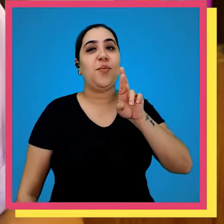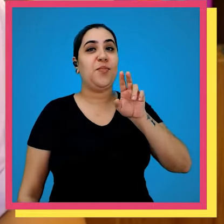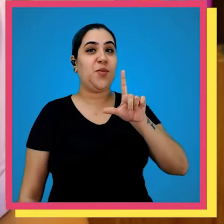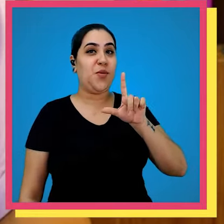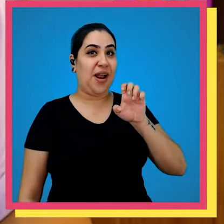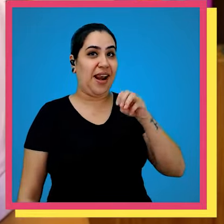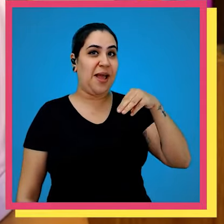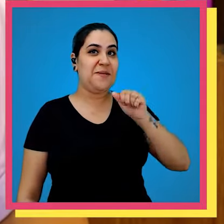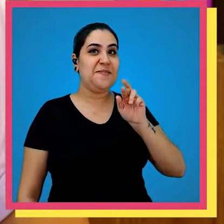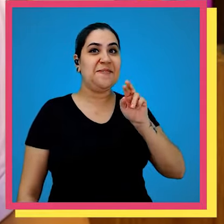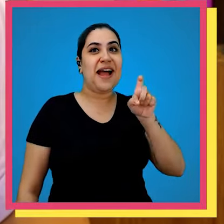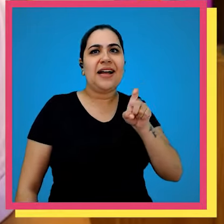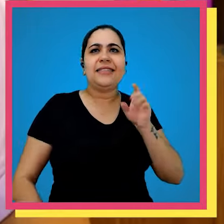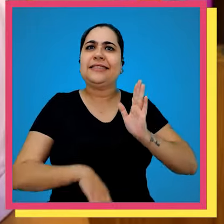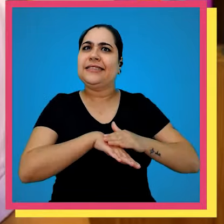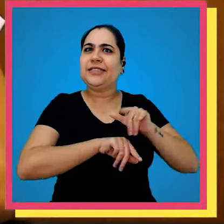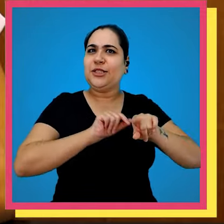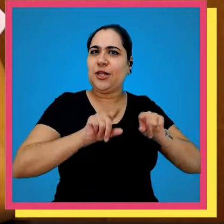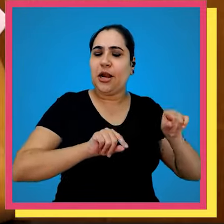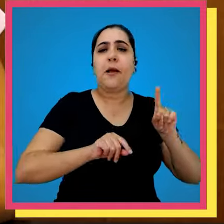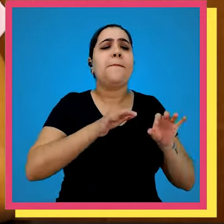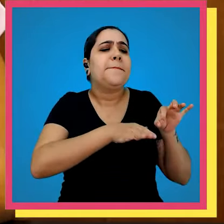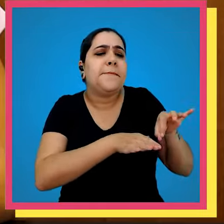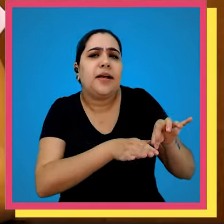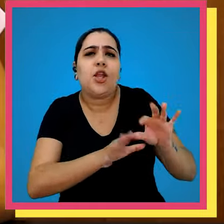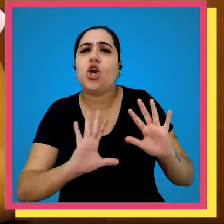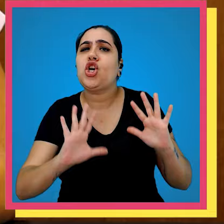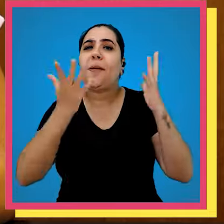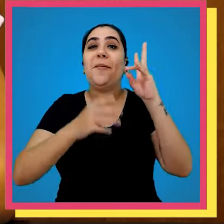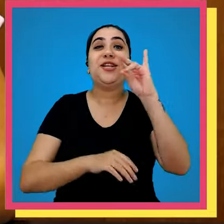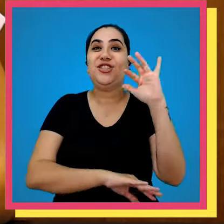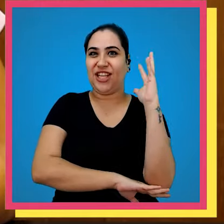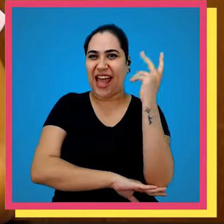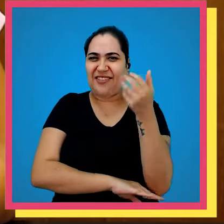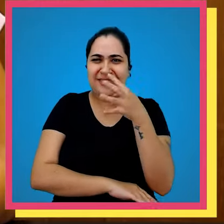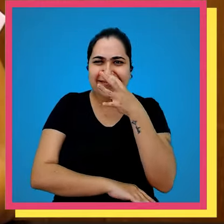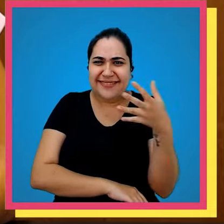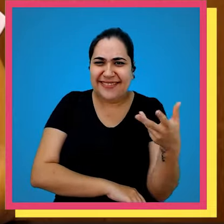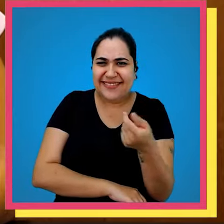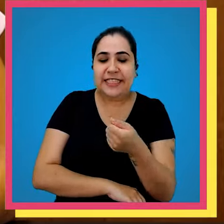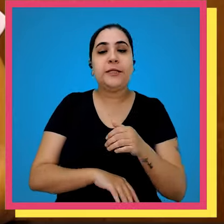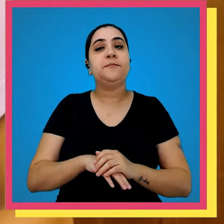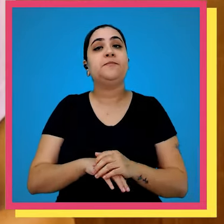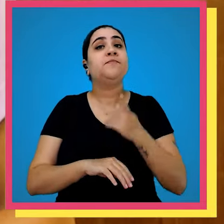menos que o pai registra Bullet Max esse plantio foi em comemoração ao dia da árvore incrível né E